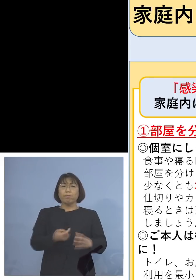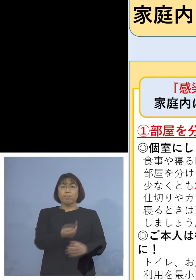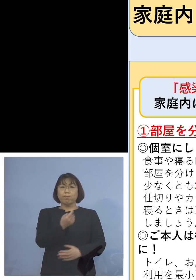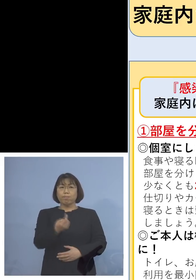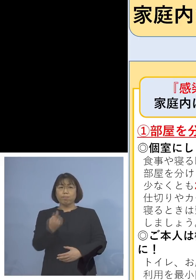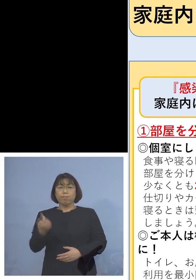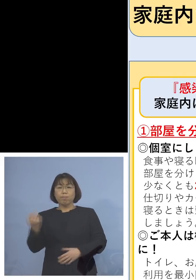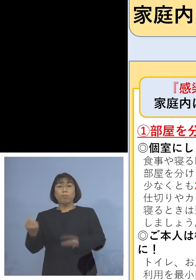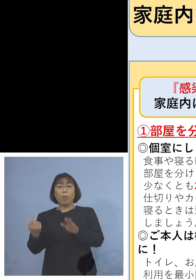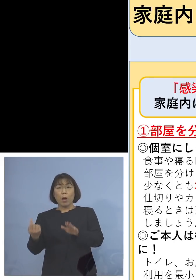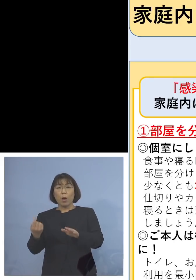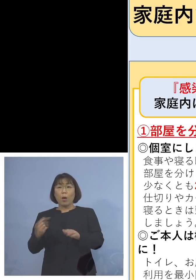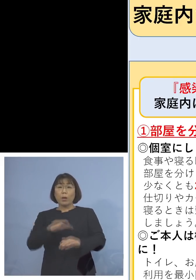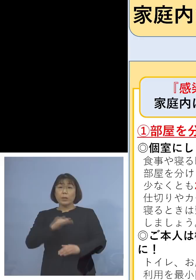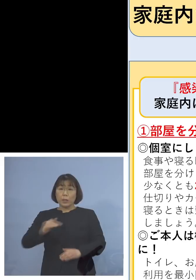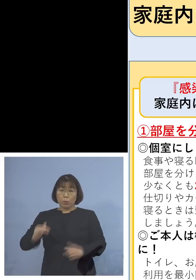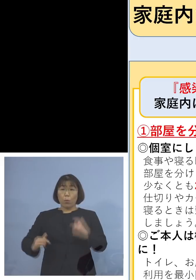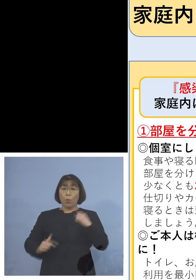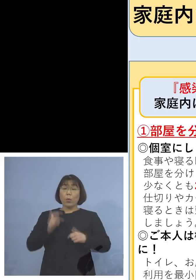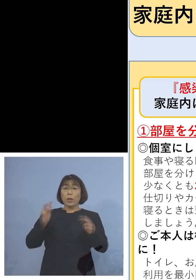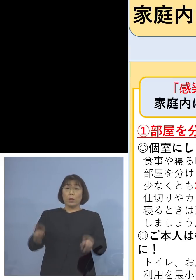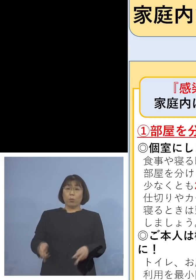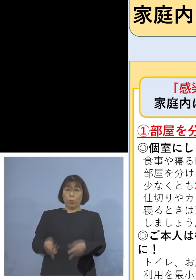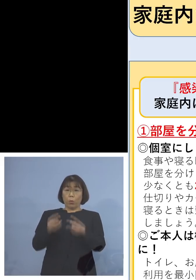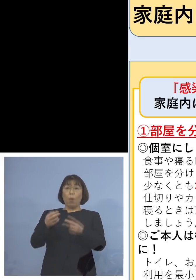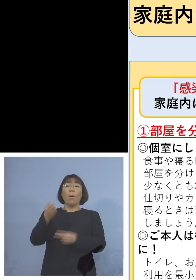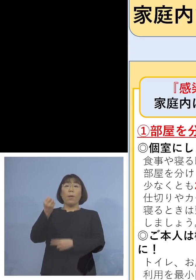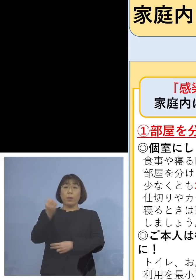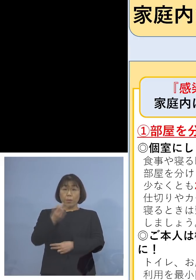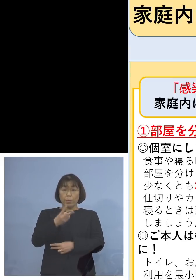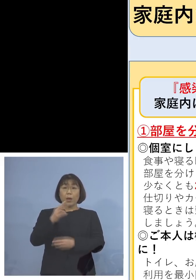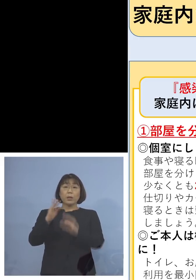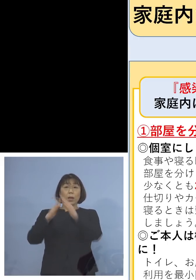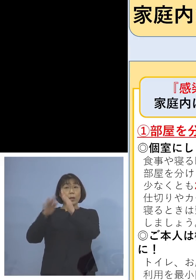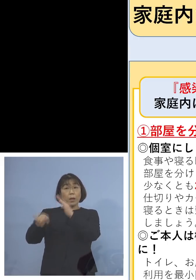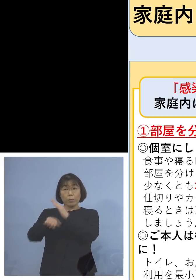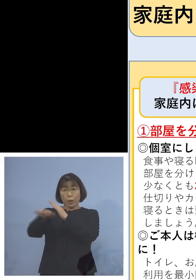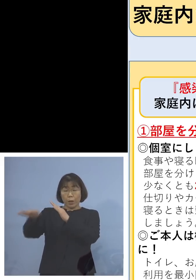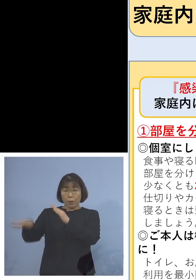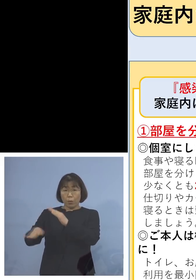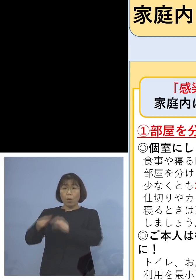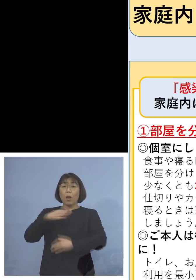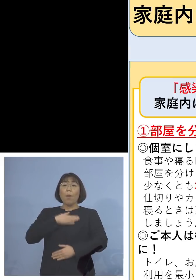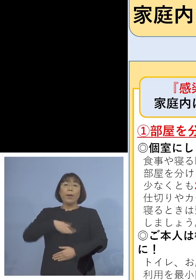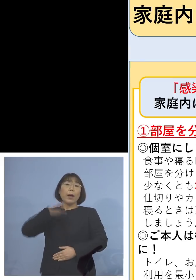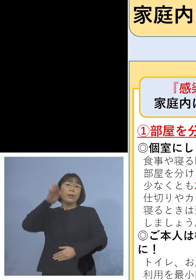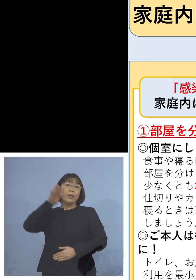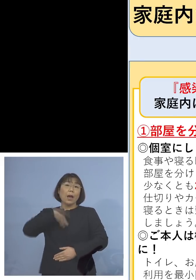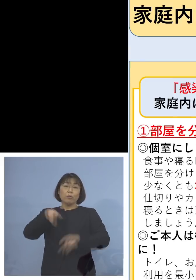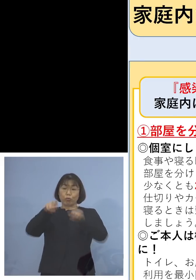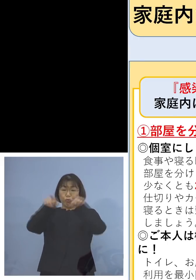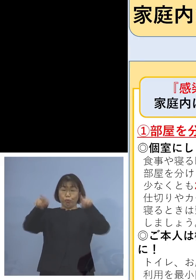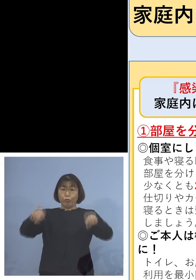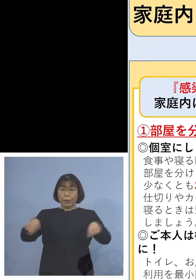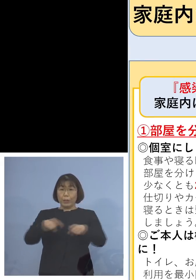児童、生徒の皆さん方用に あるいはご家庭用に 分かりやすいチラシを 作らせていただきましたが